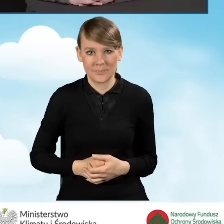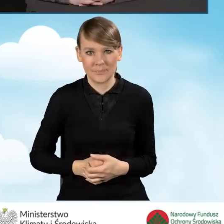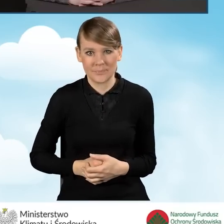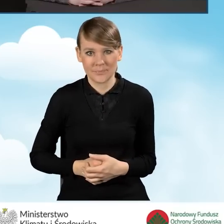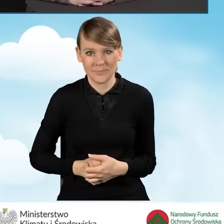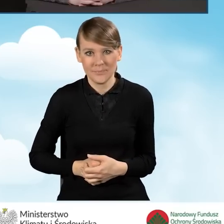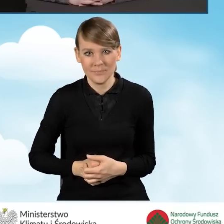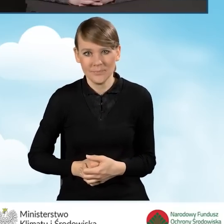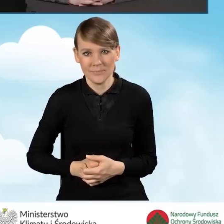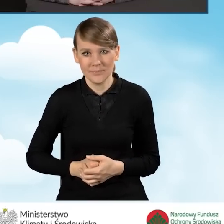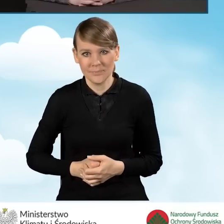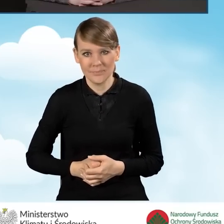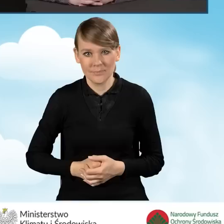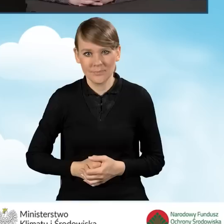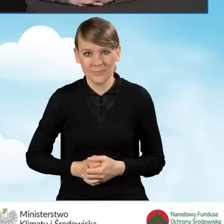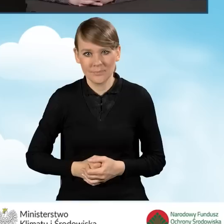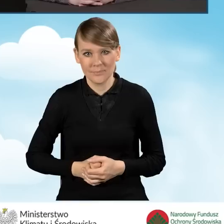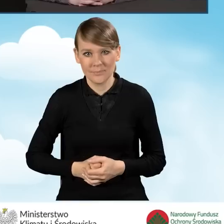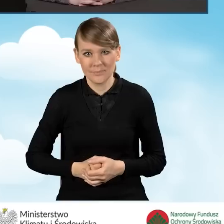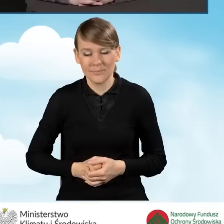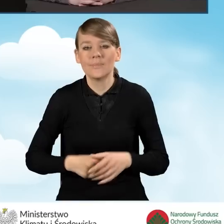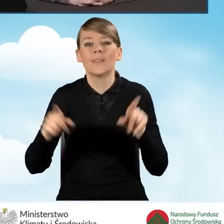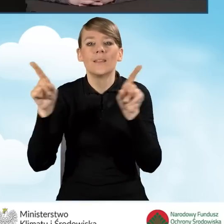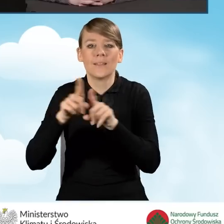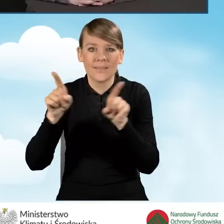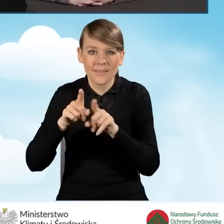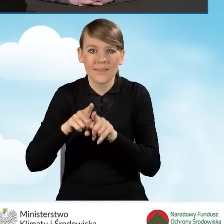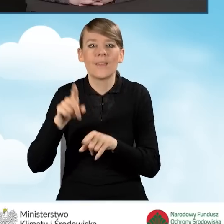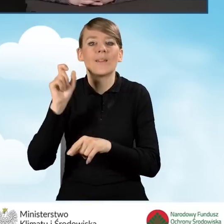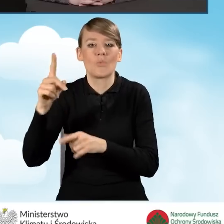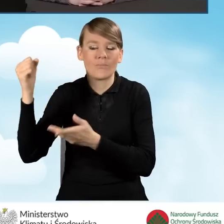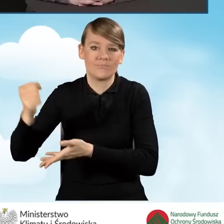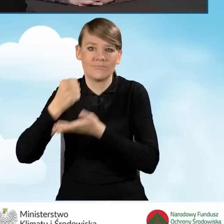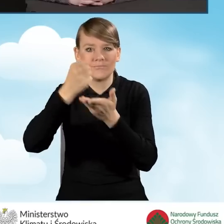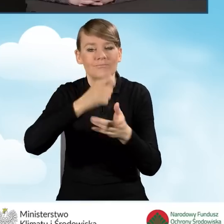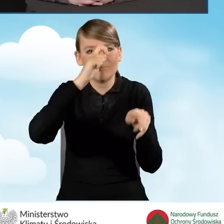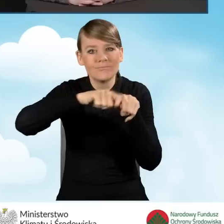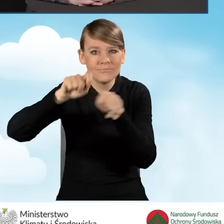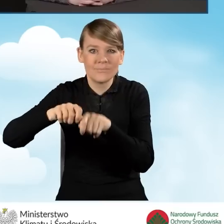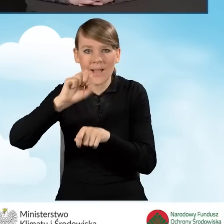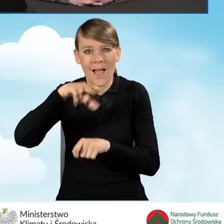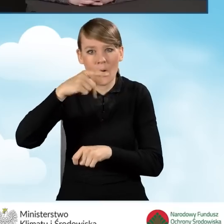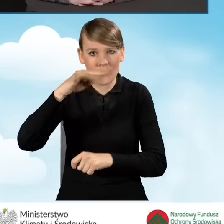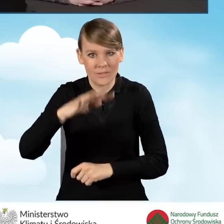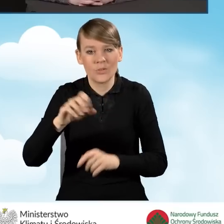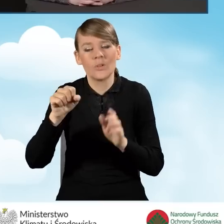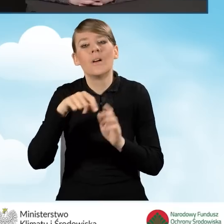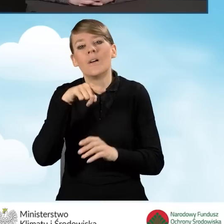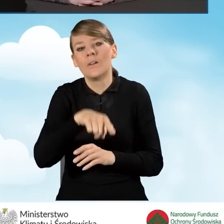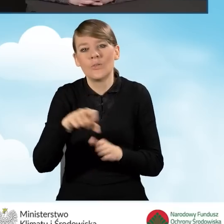Do tego finansowany jest audyt do 100% w kwocie maksymalnej do 1200 złotych.